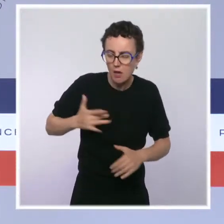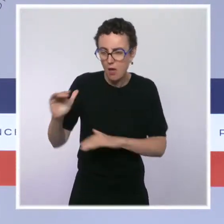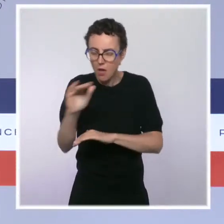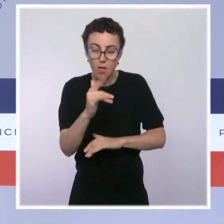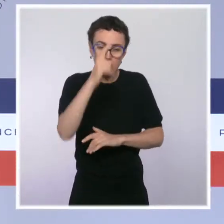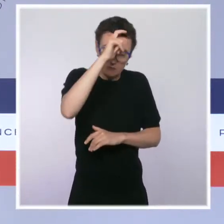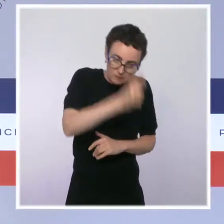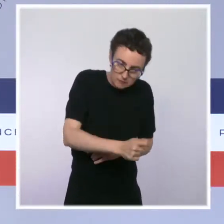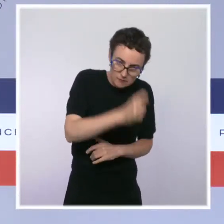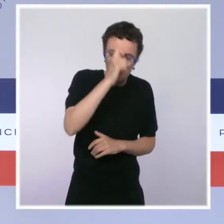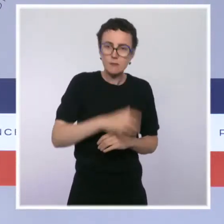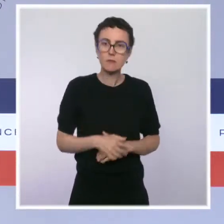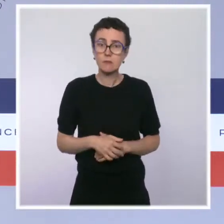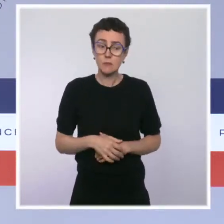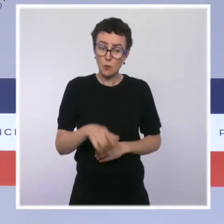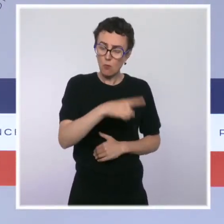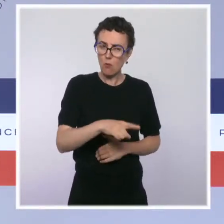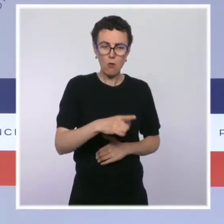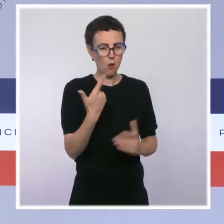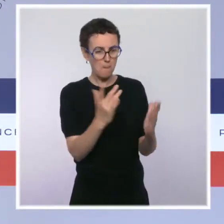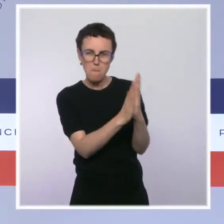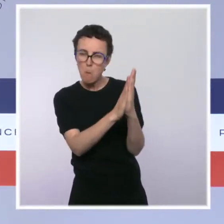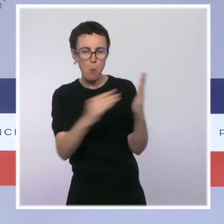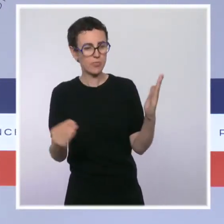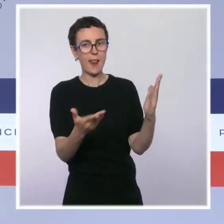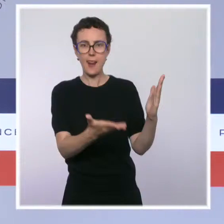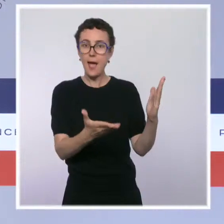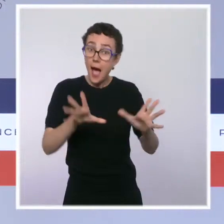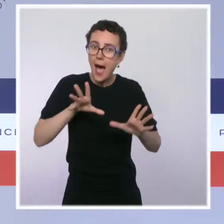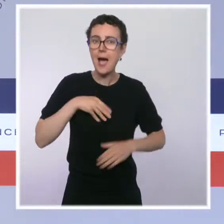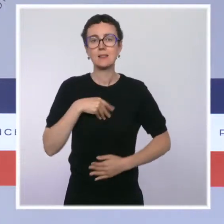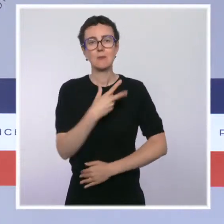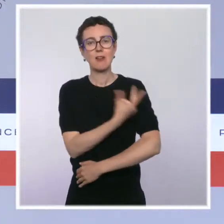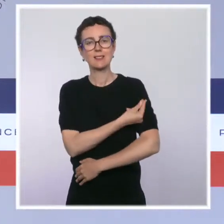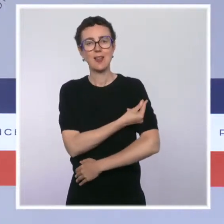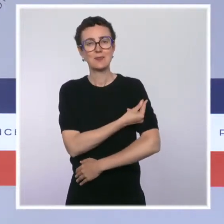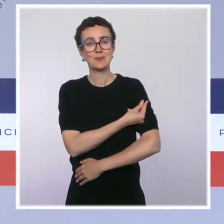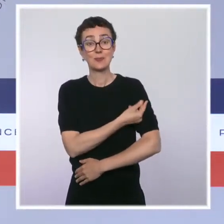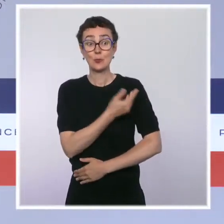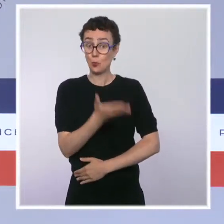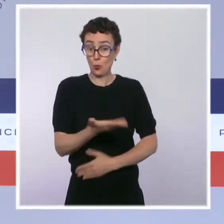et leur volonté de protéger les autres en se faisant vacciner. La règle va s'appliquer dès aujourd'hui.